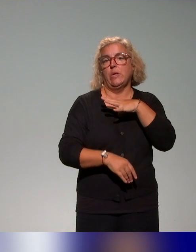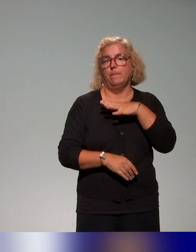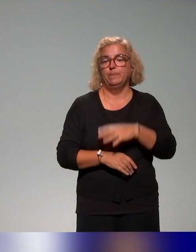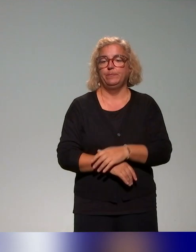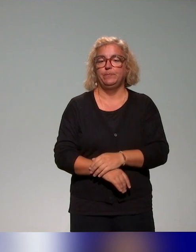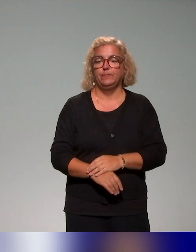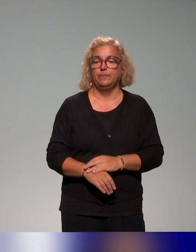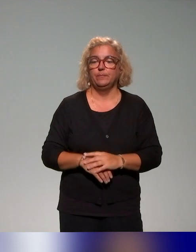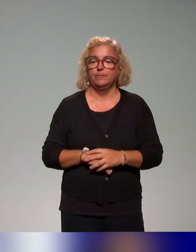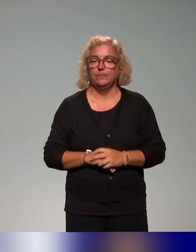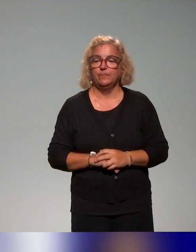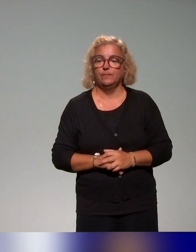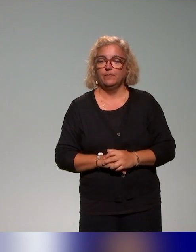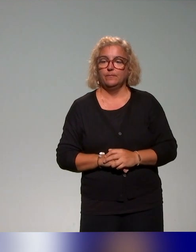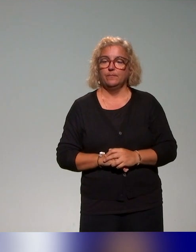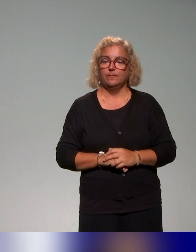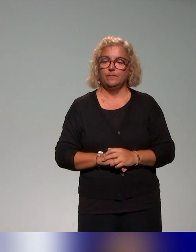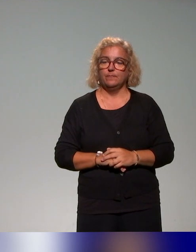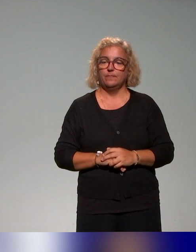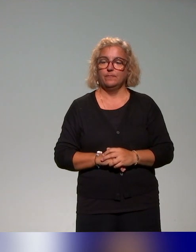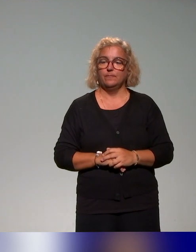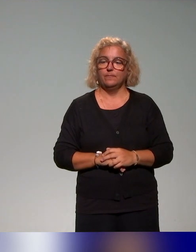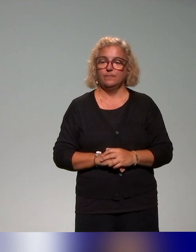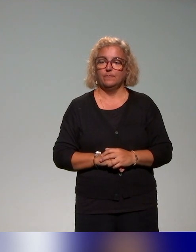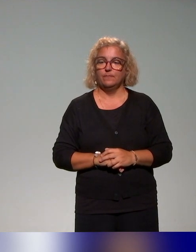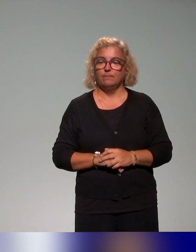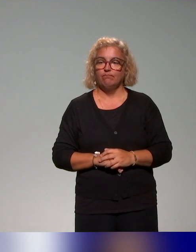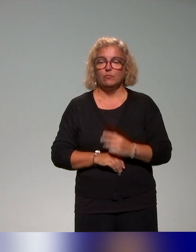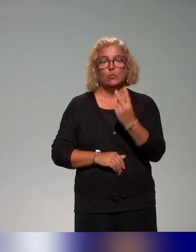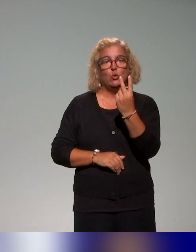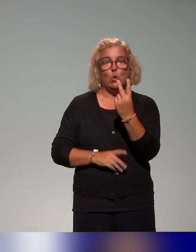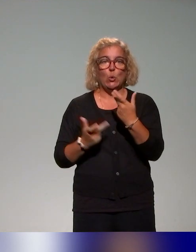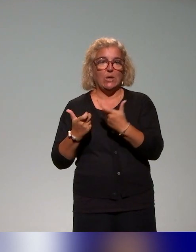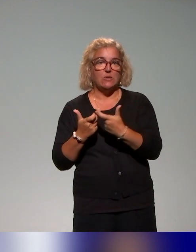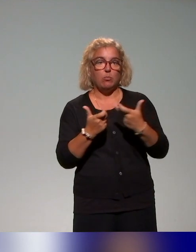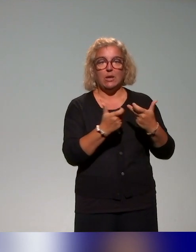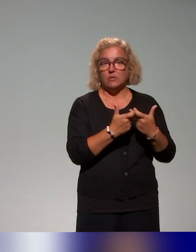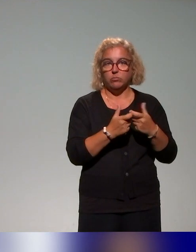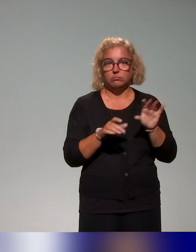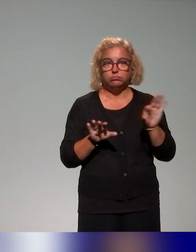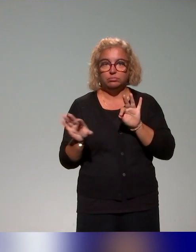Donc je ne vais pas trop m'attarder sur deux exemples là qu'on vous